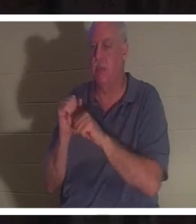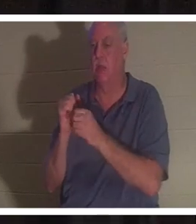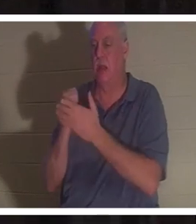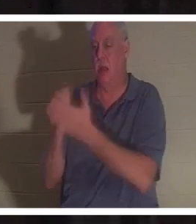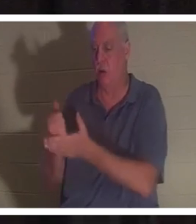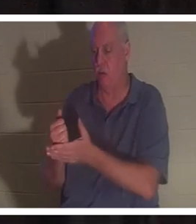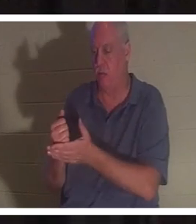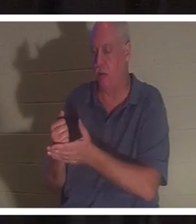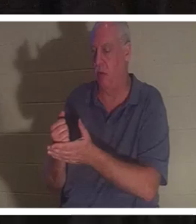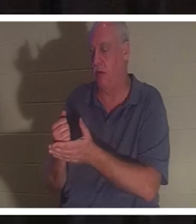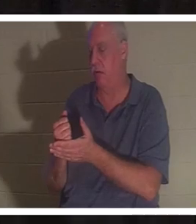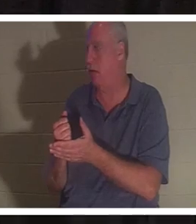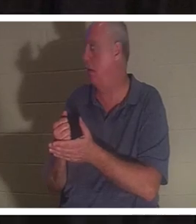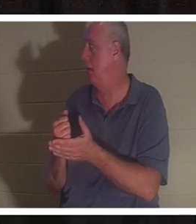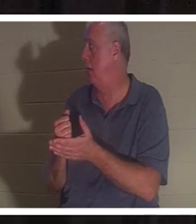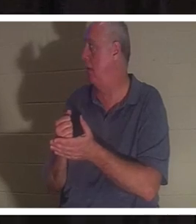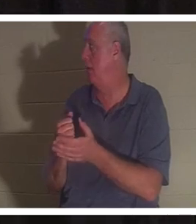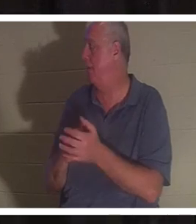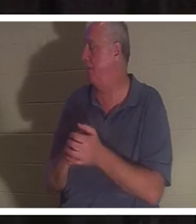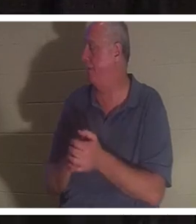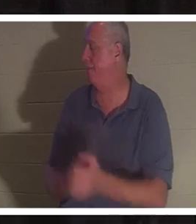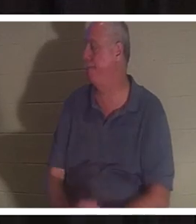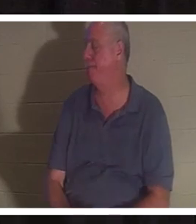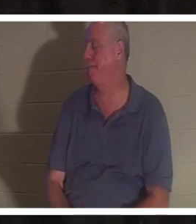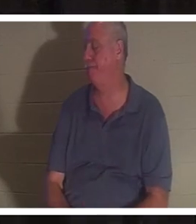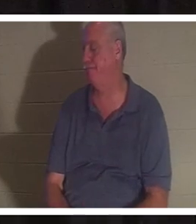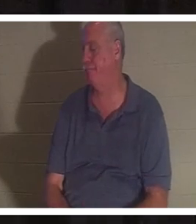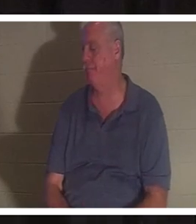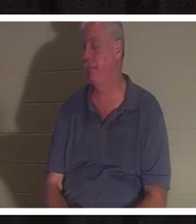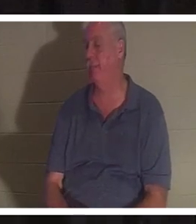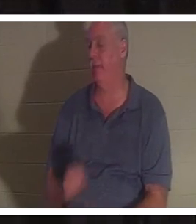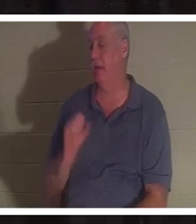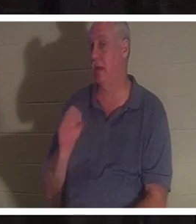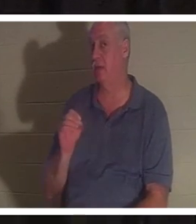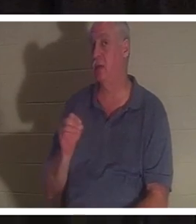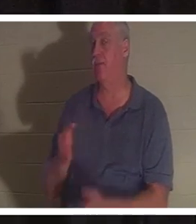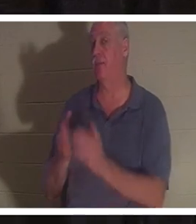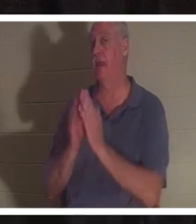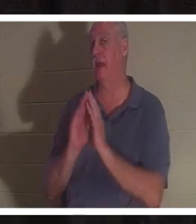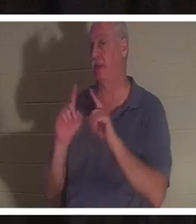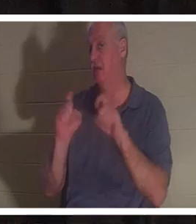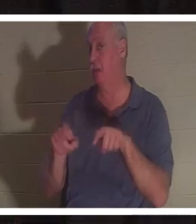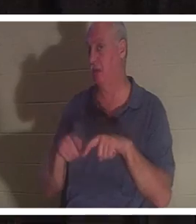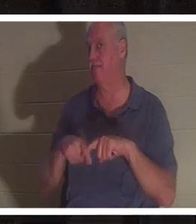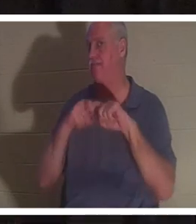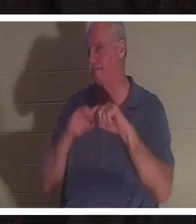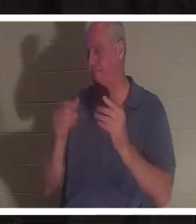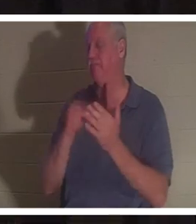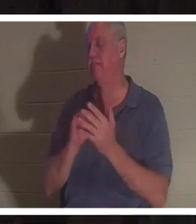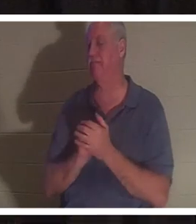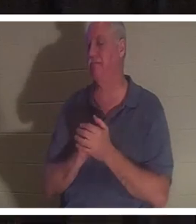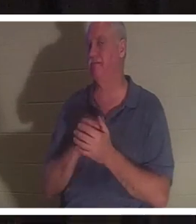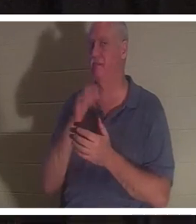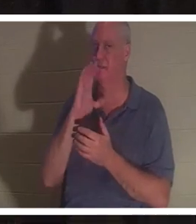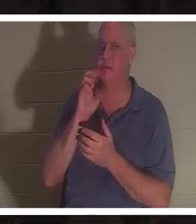мимо, я уверен. Итак, позвольте мне задать вам вопрос. Сделайте перерыв. Я выпью воды. Ответьте на